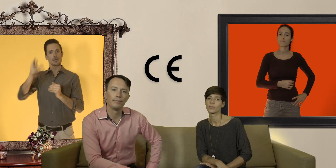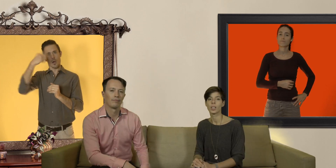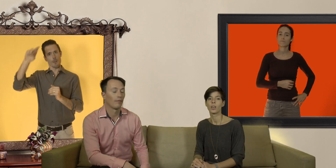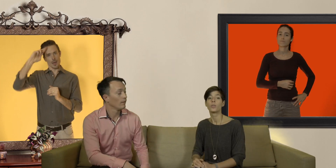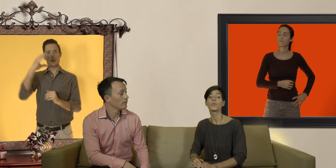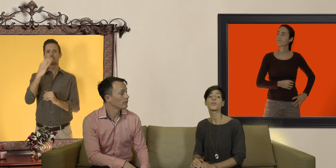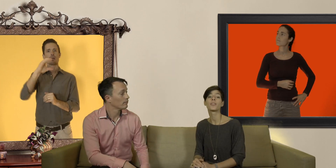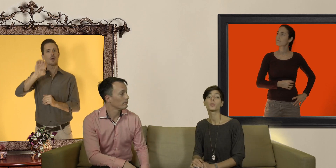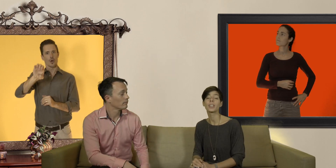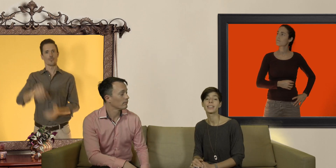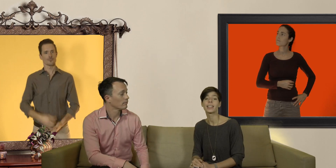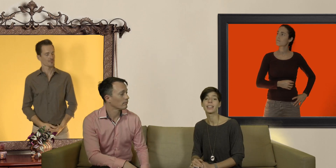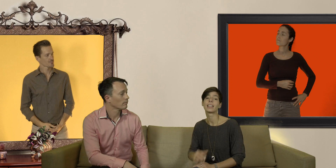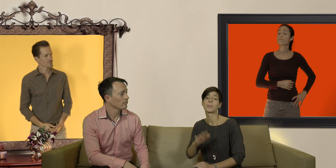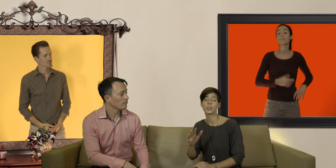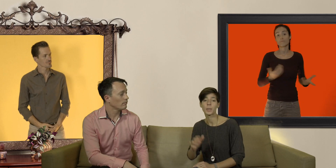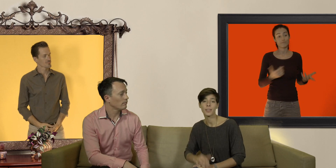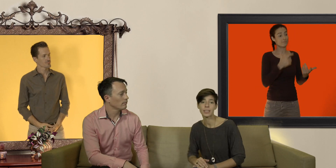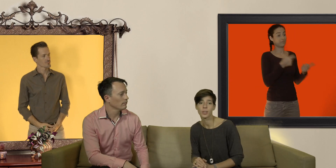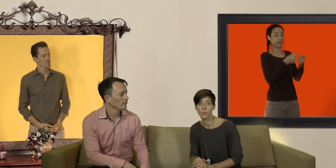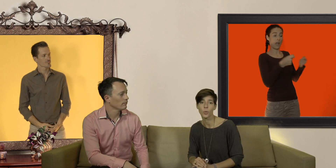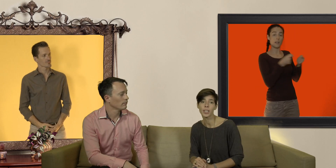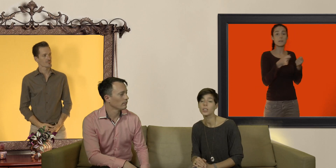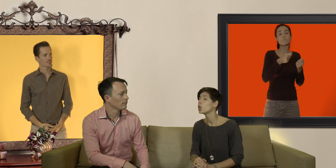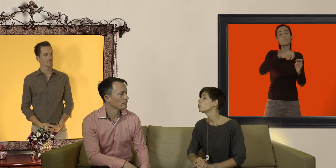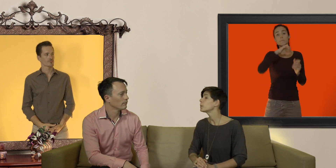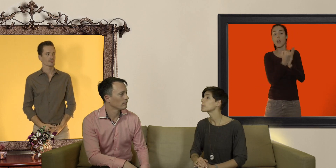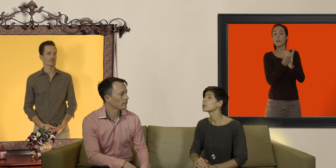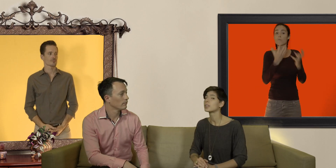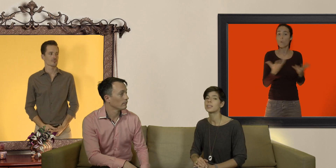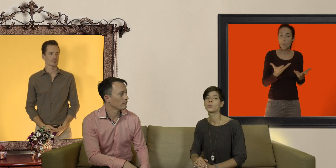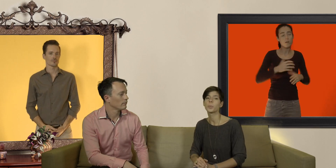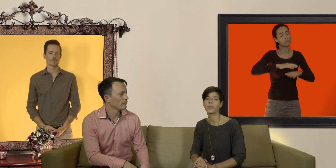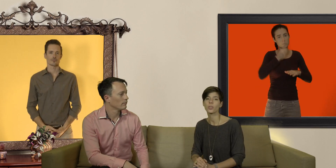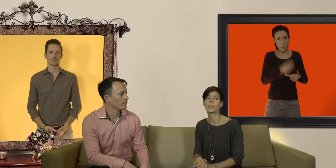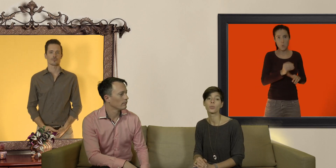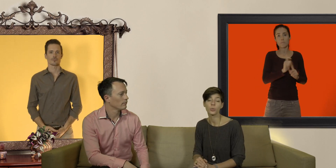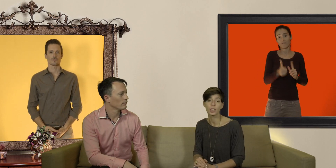une fois que vous avez trouvez la taille et la marque de préservatifs qui vous convient n'oubliez pas d'utiliser du lubrifiant à base d'eau ou de silicone